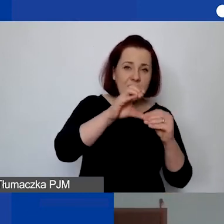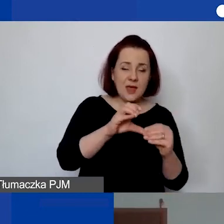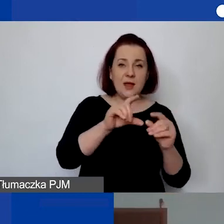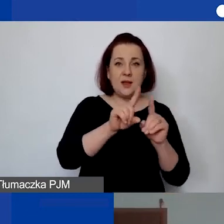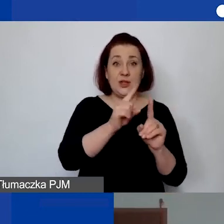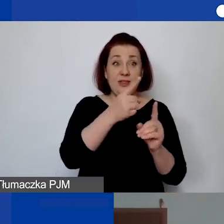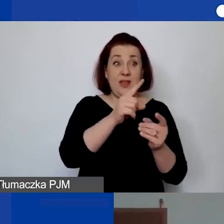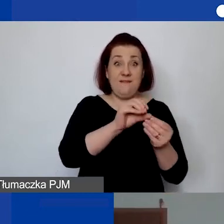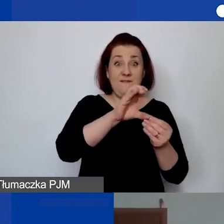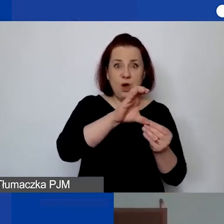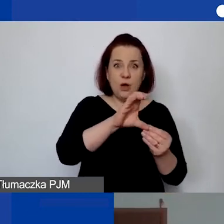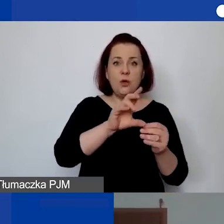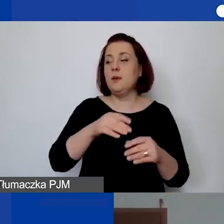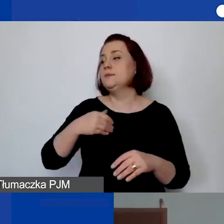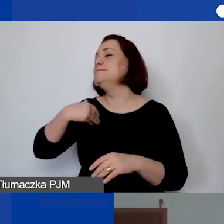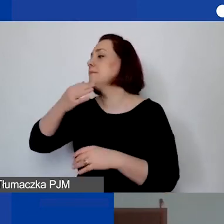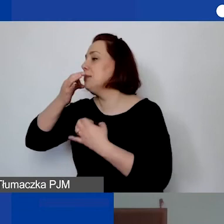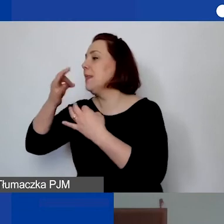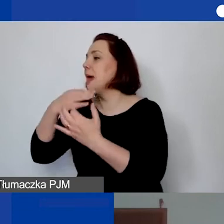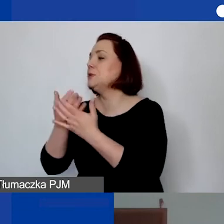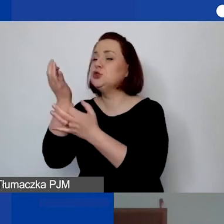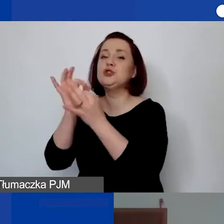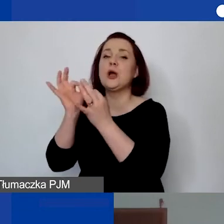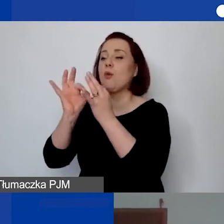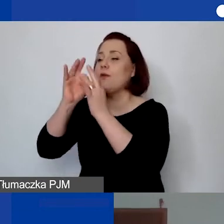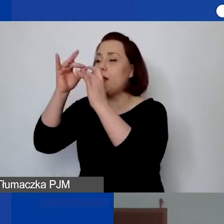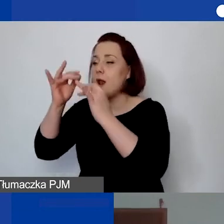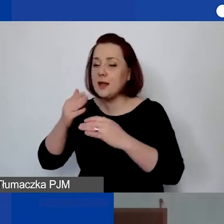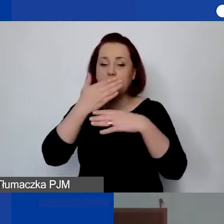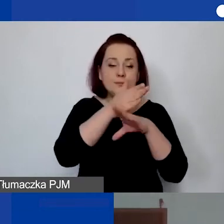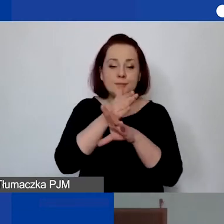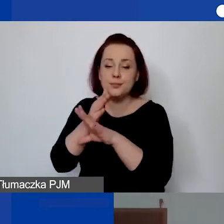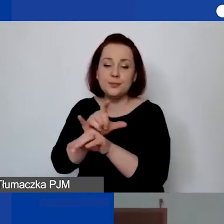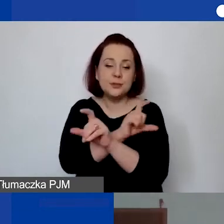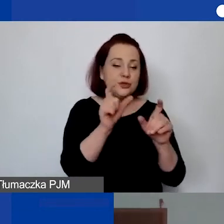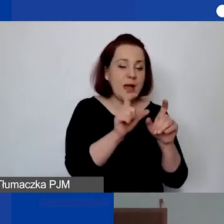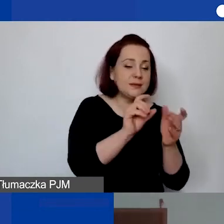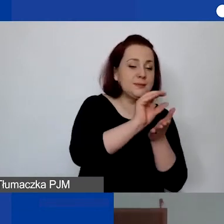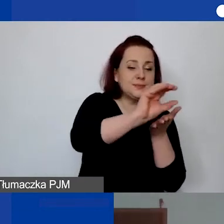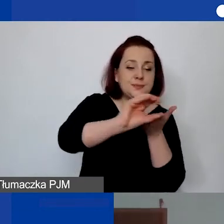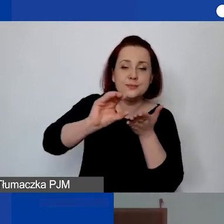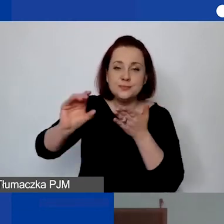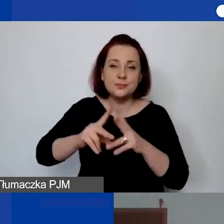tym bardziej my wracamy do państwa z pytaniami szczegółowymi, jak to się rozlicza w czasie, w danym okresie, w liczbie godzin.